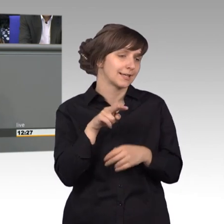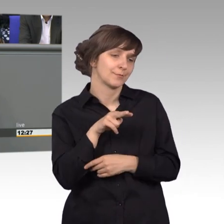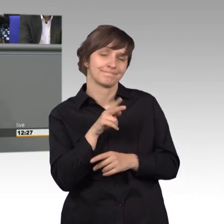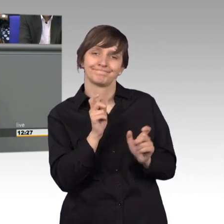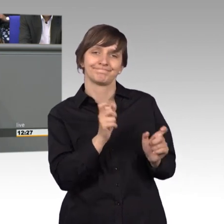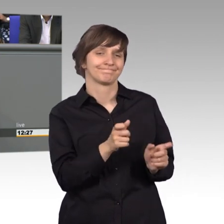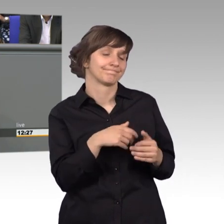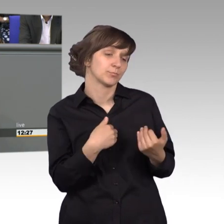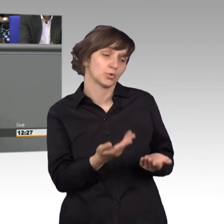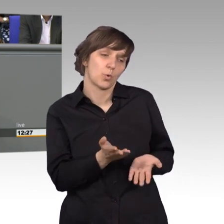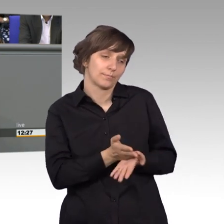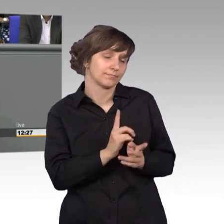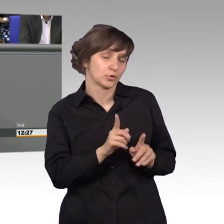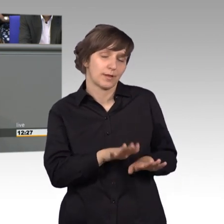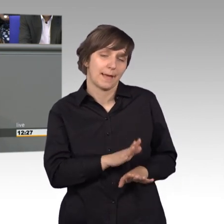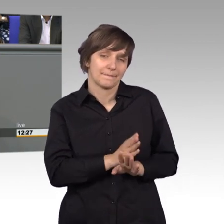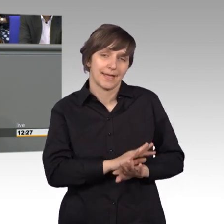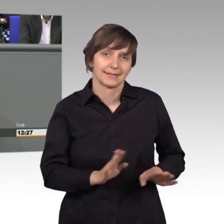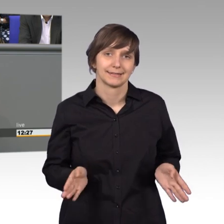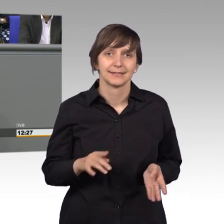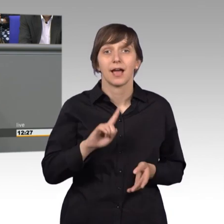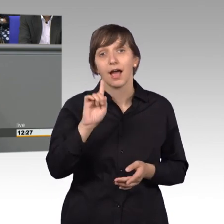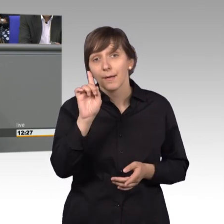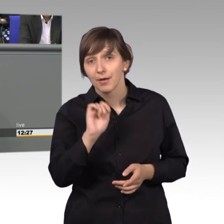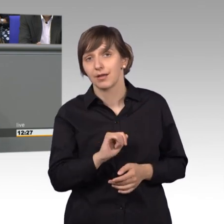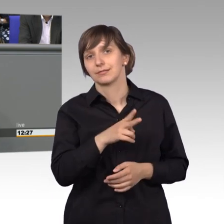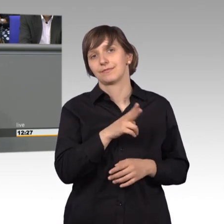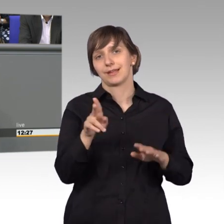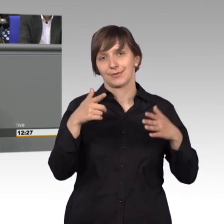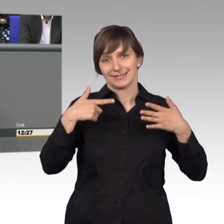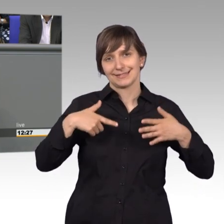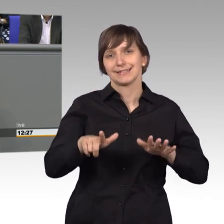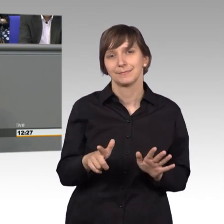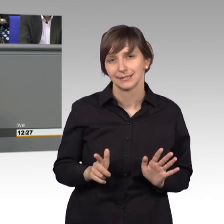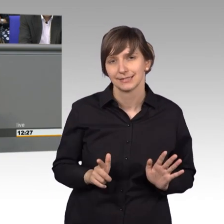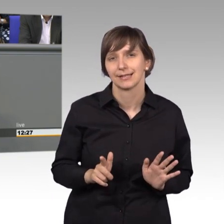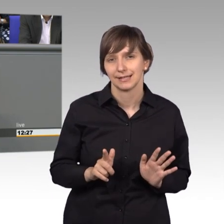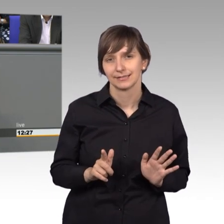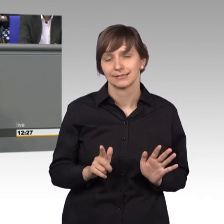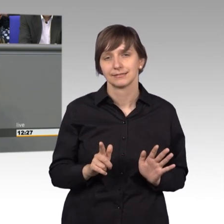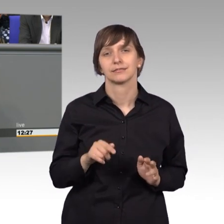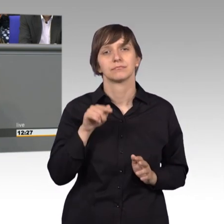das ist halt so, es muss so bleiben. Allerdings 2017 hat der Gesetzgeber